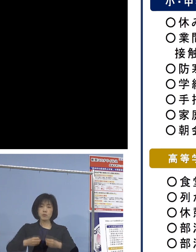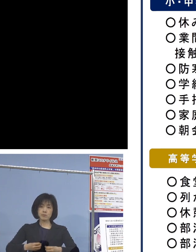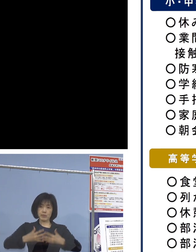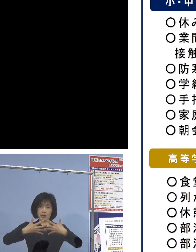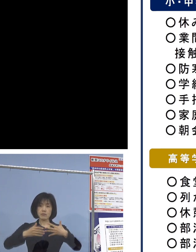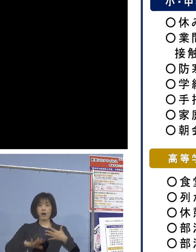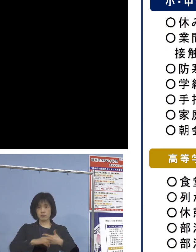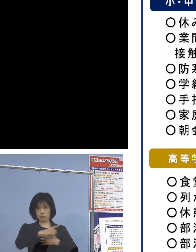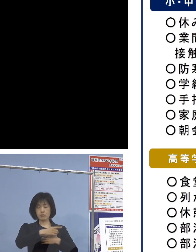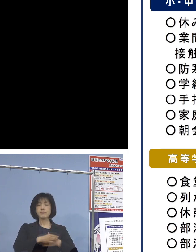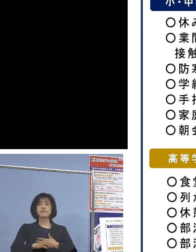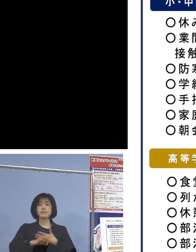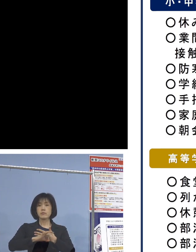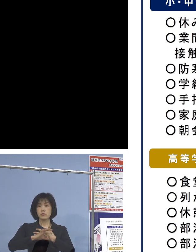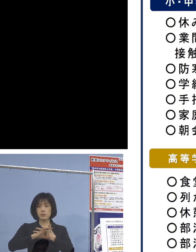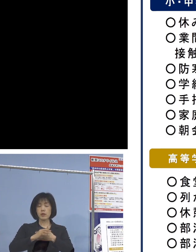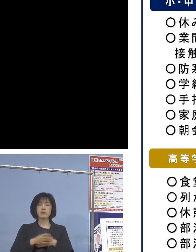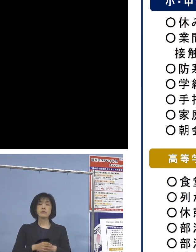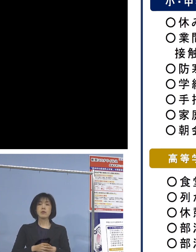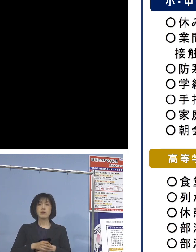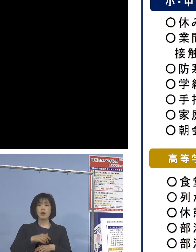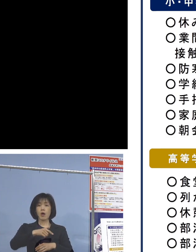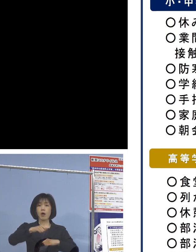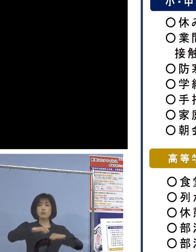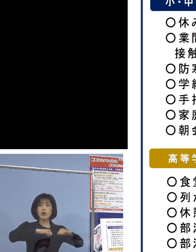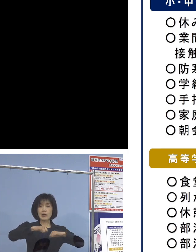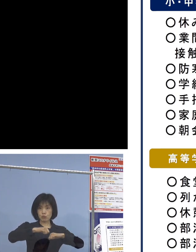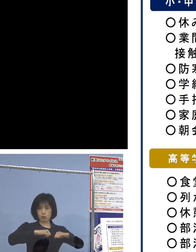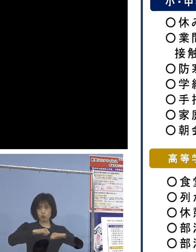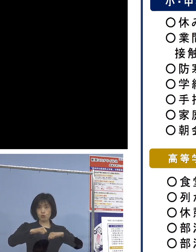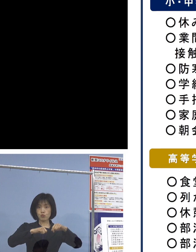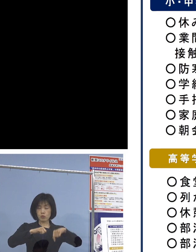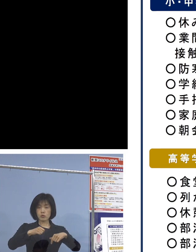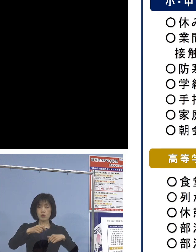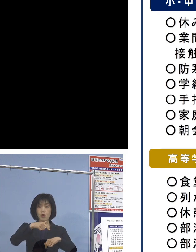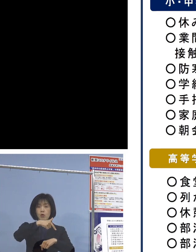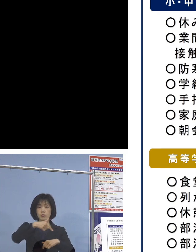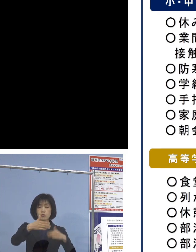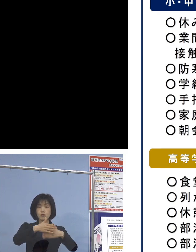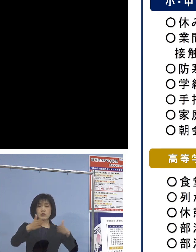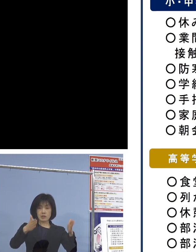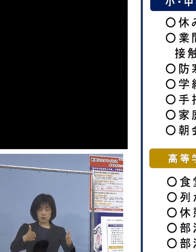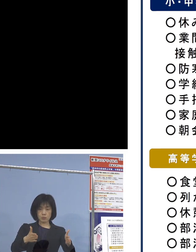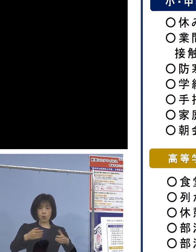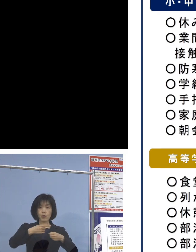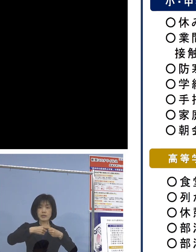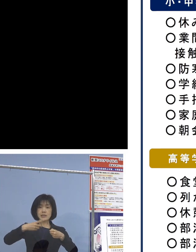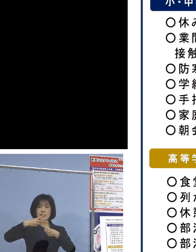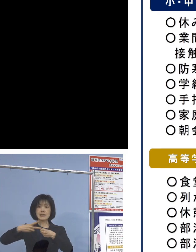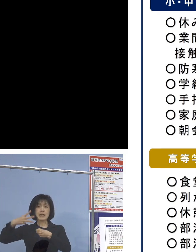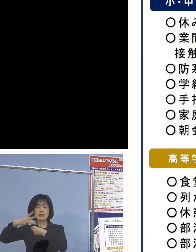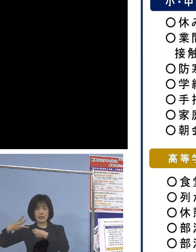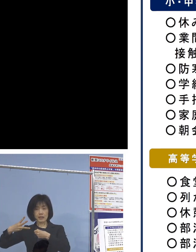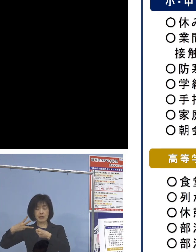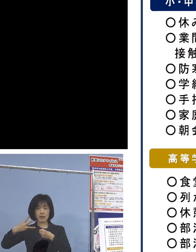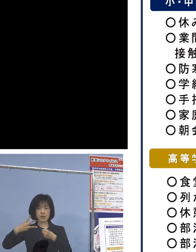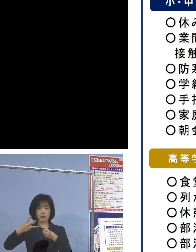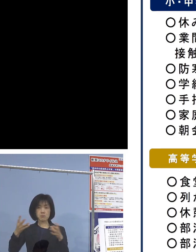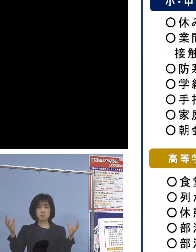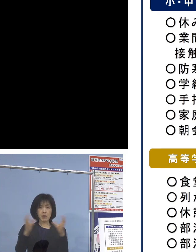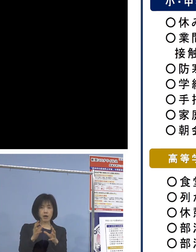例えば、部活動について 部室の学年別分散使用